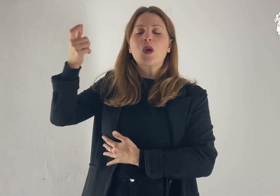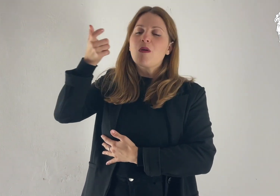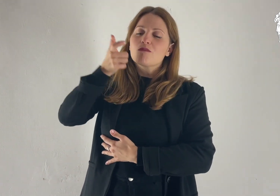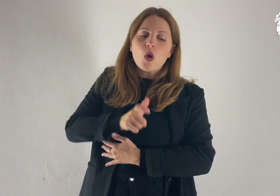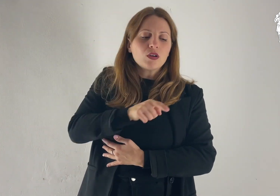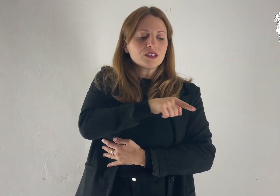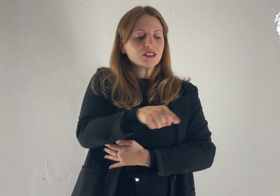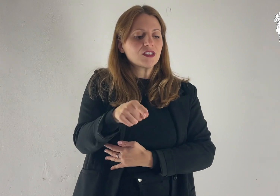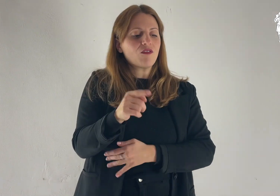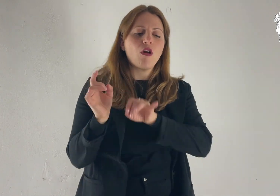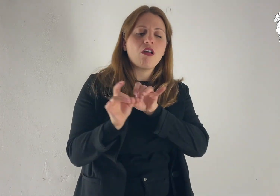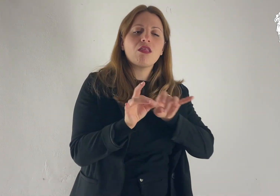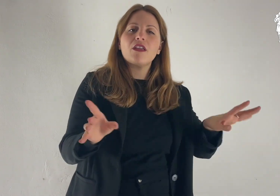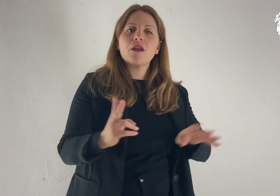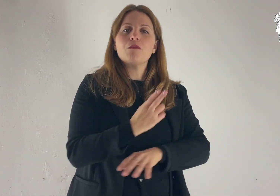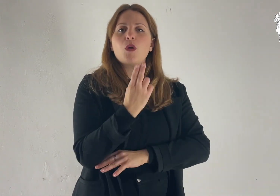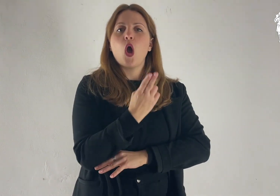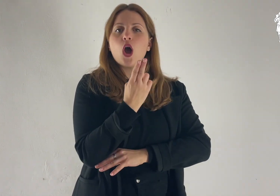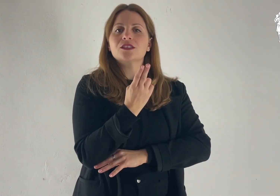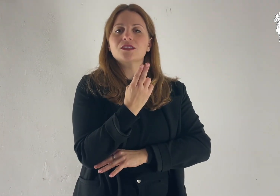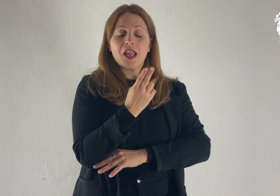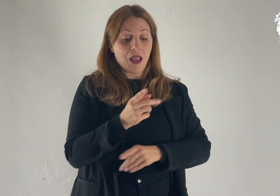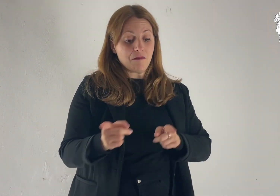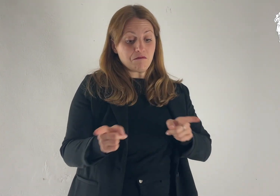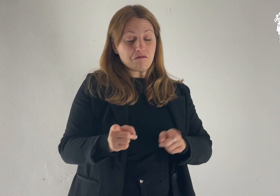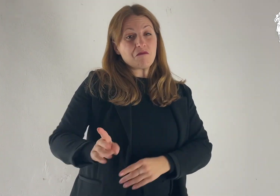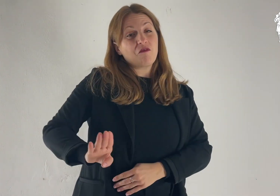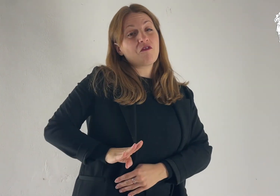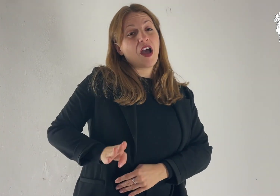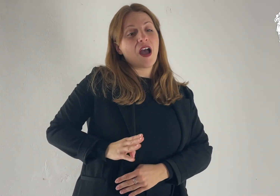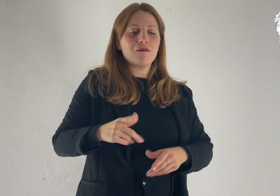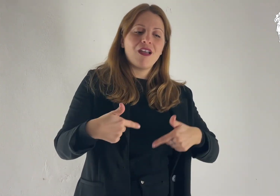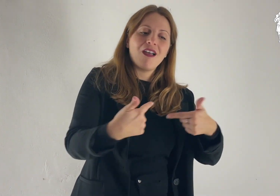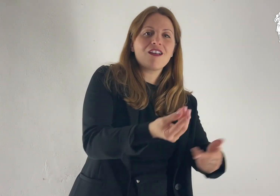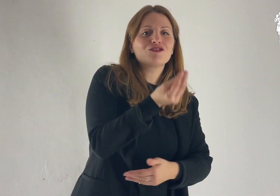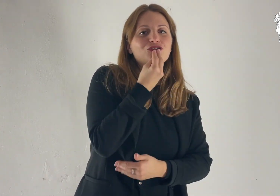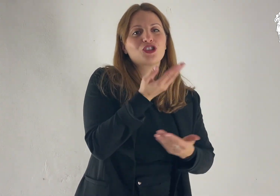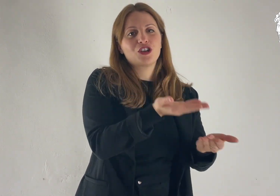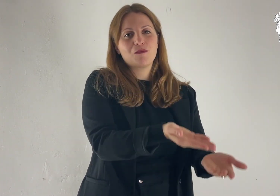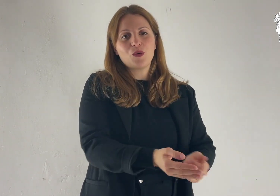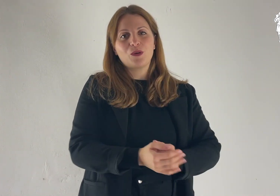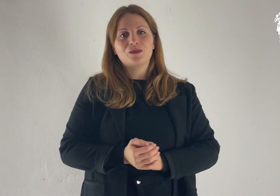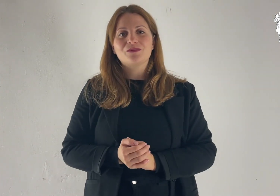per liberarlo dalla morte e nutrirlo in tempo di fame.